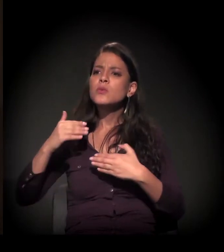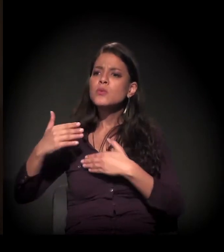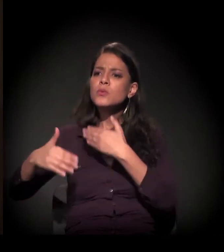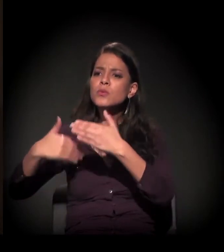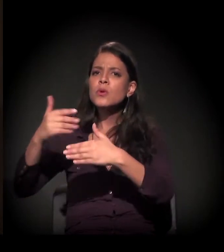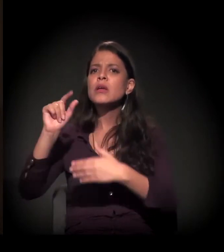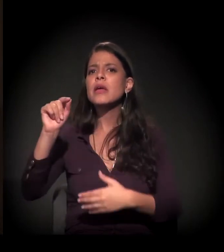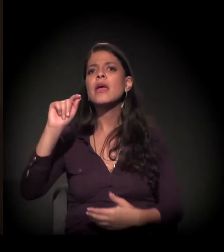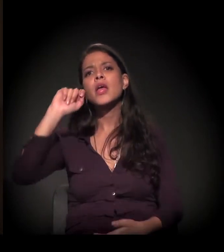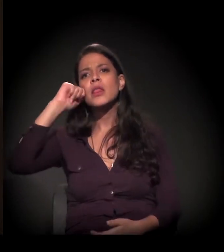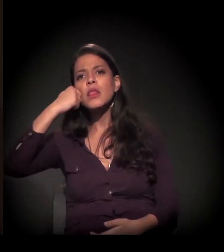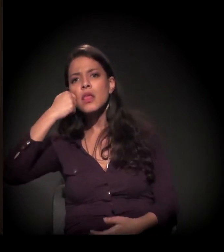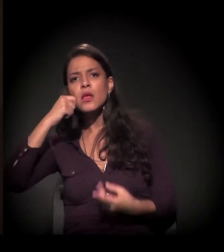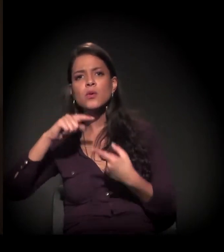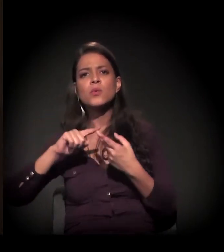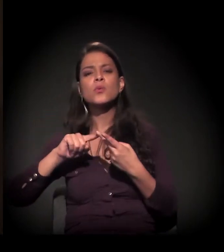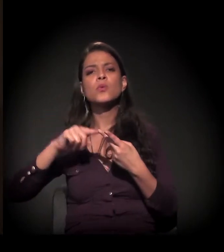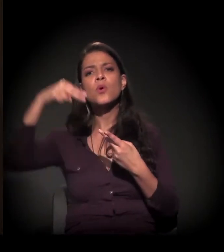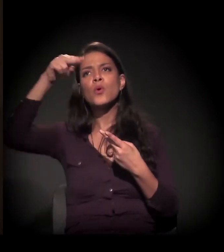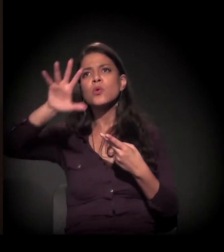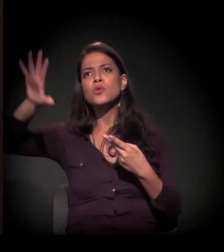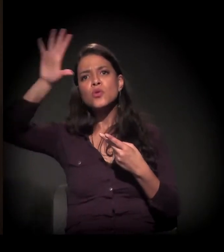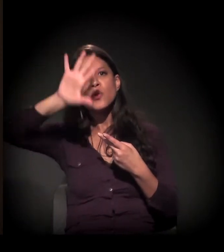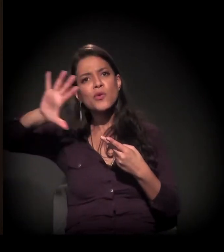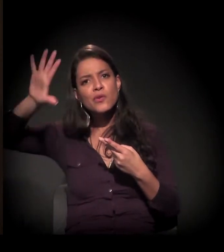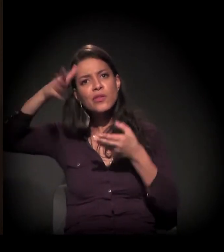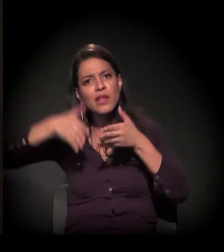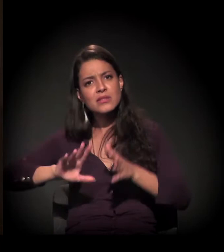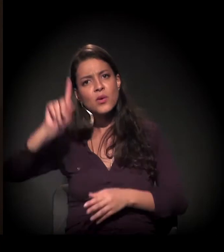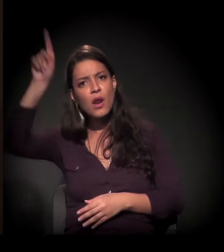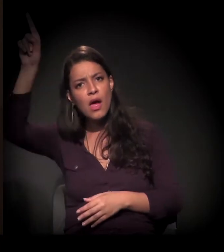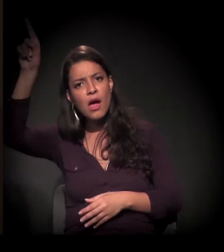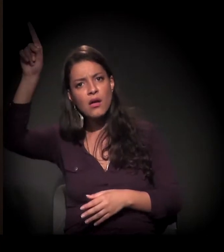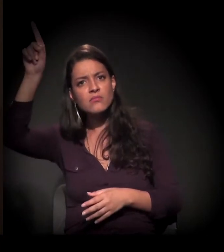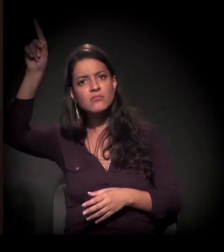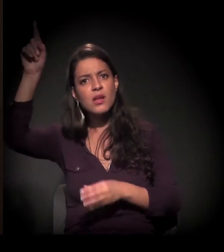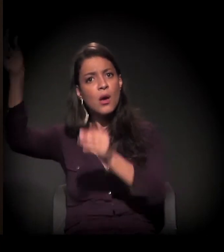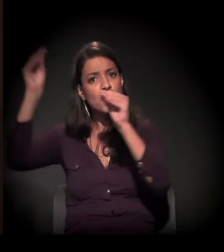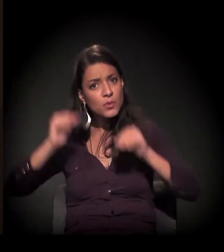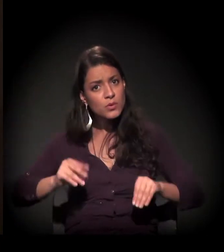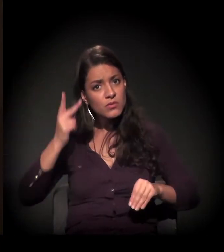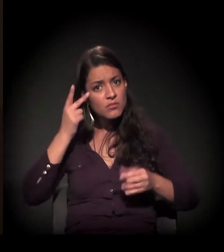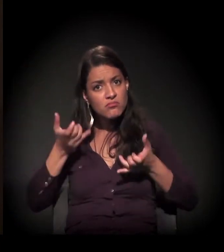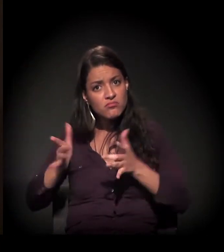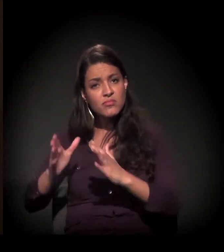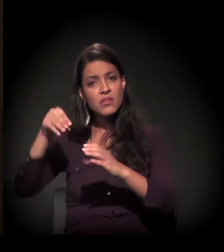a história do negro, do nordestino, daquele que estava abandonado dentro de uma favela.